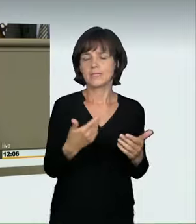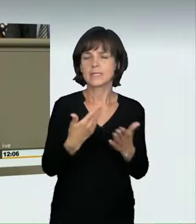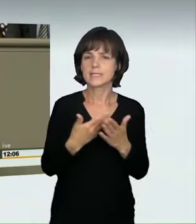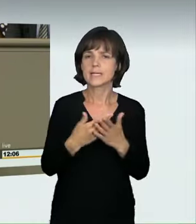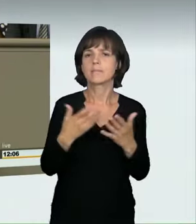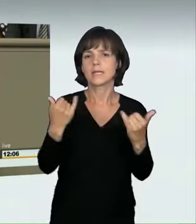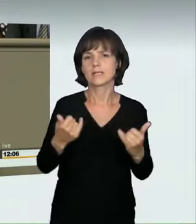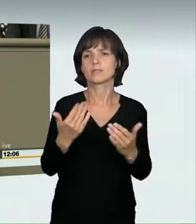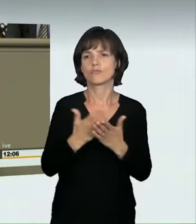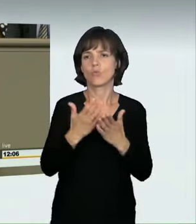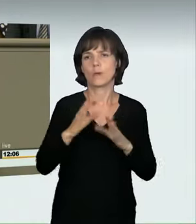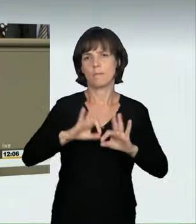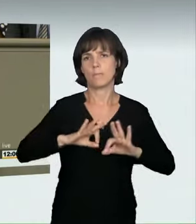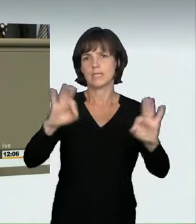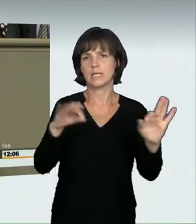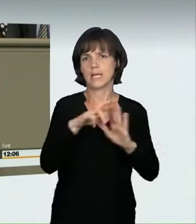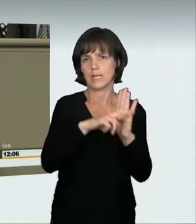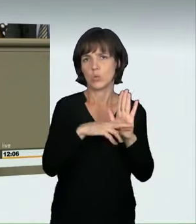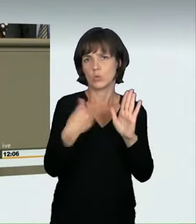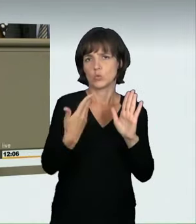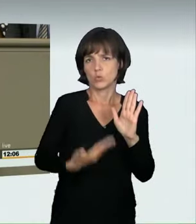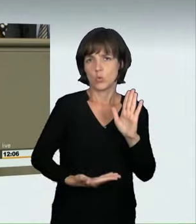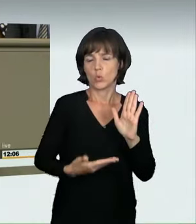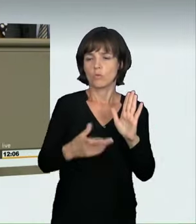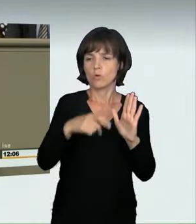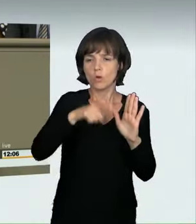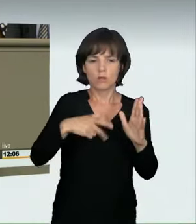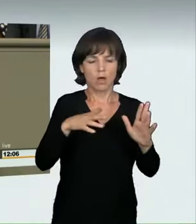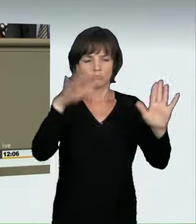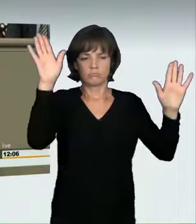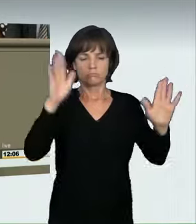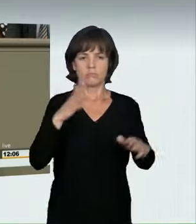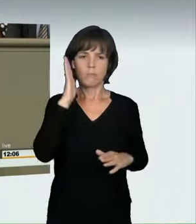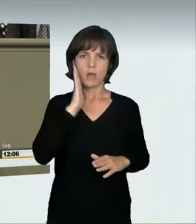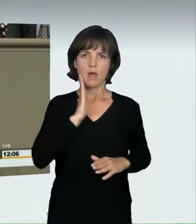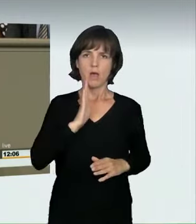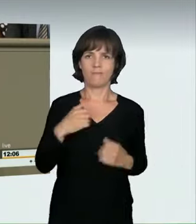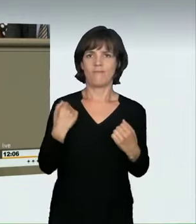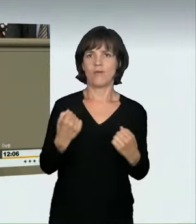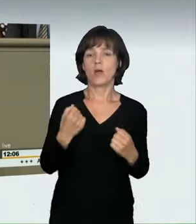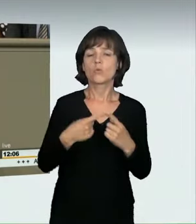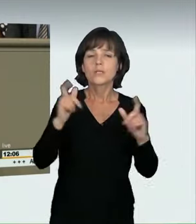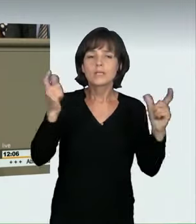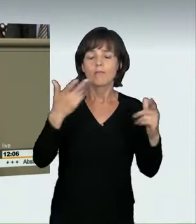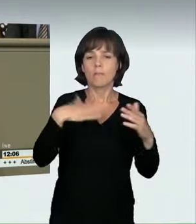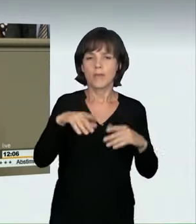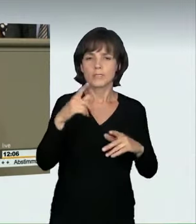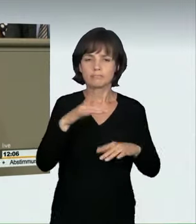eine deutlich bessere Regelung gefunden, um abzuschrecken und auch die Gesellschaft für dieses Thema zu sensibilisieren.